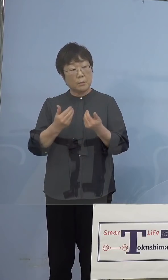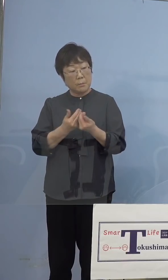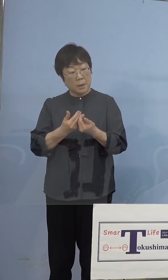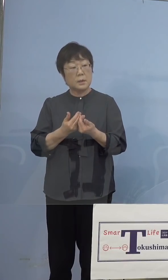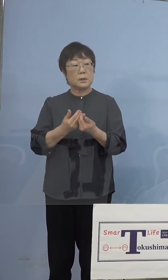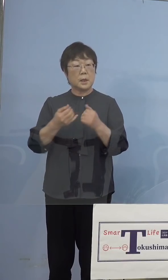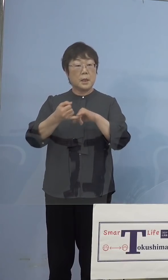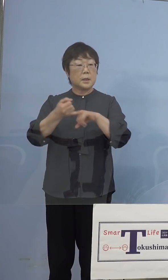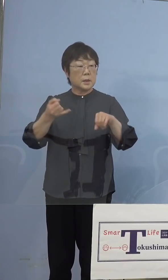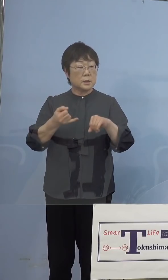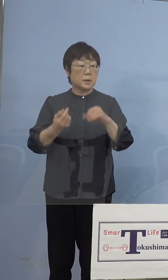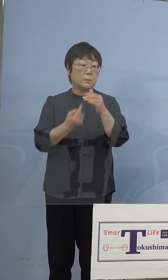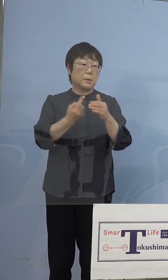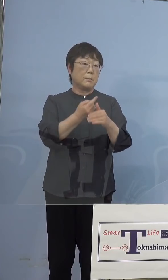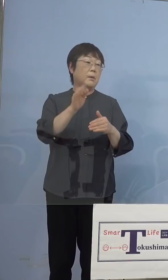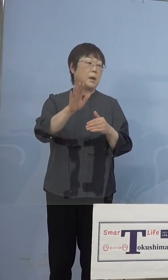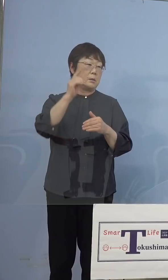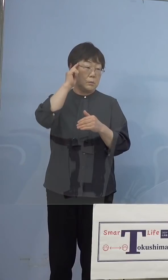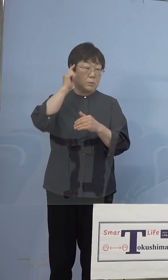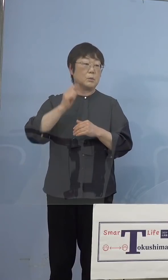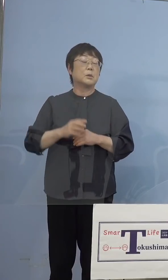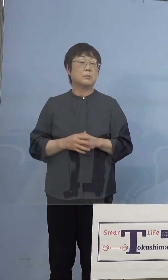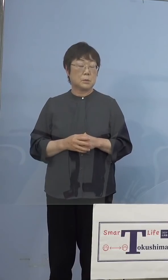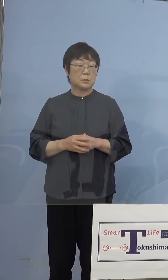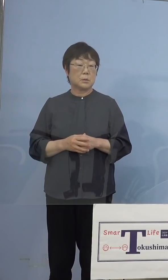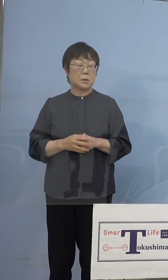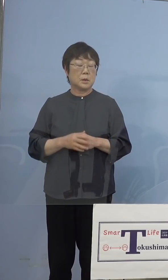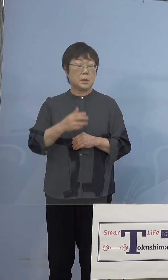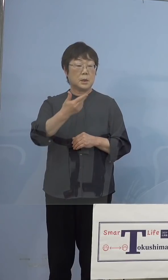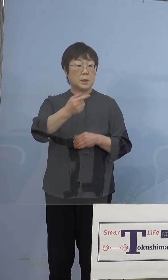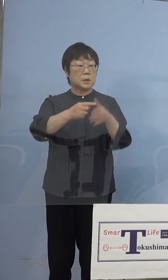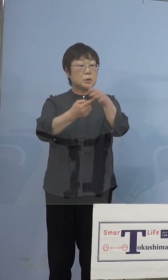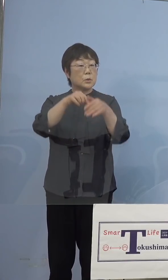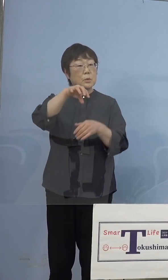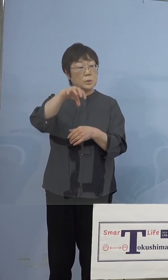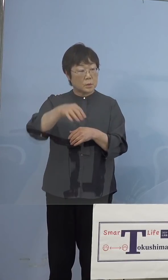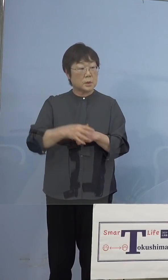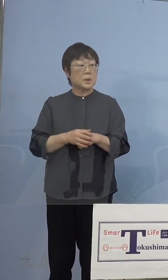多少出てくるかなと思うのですが 市町村のところで先生に打つであるとか